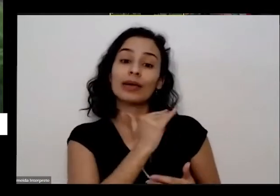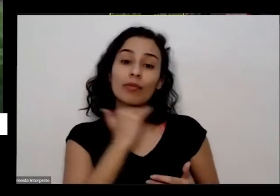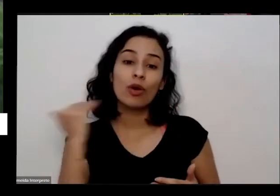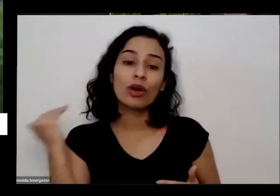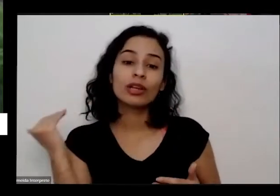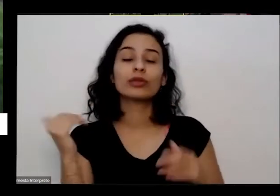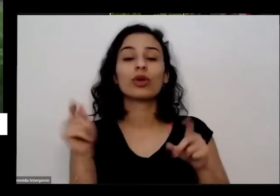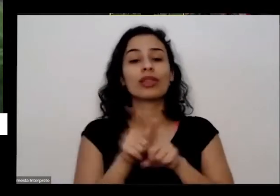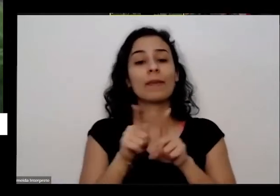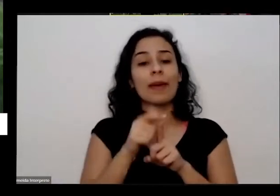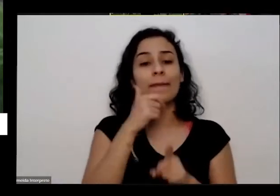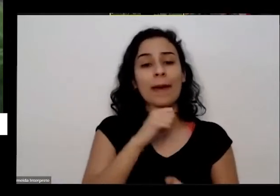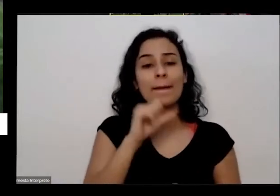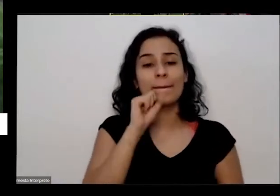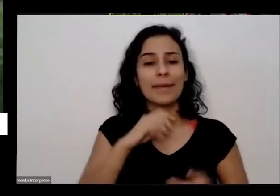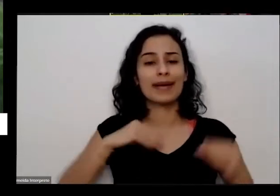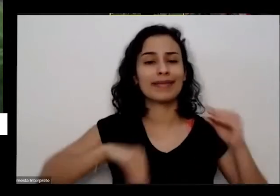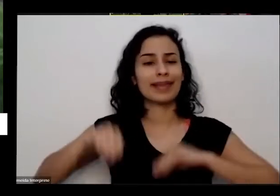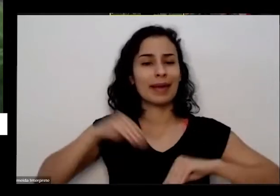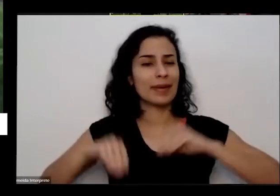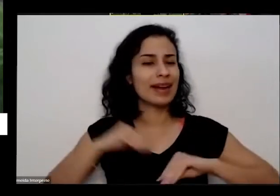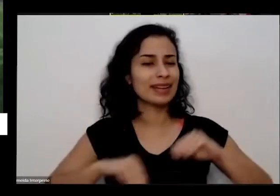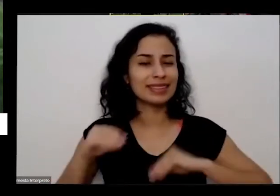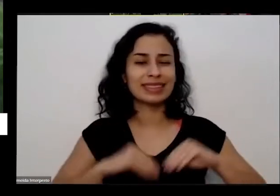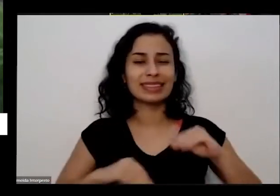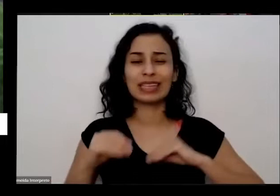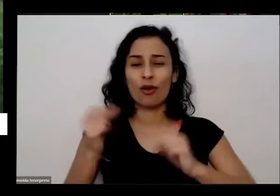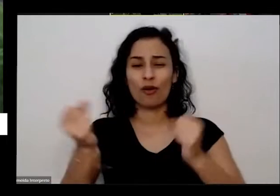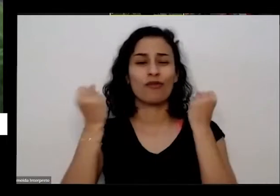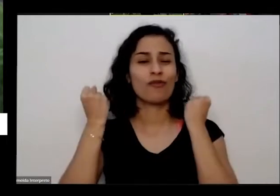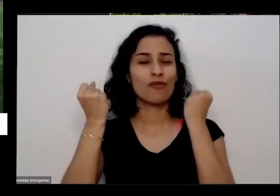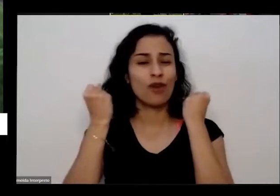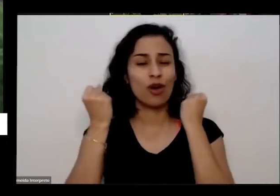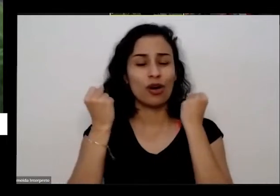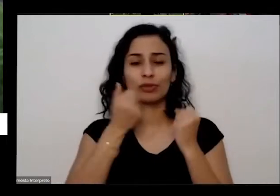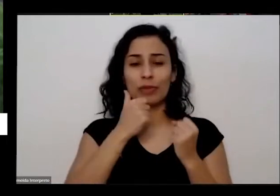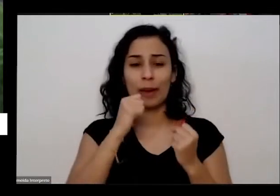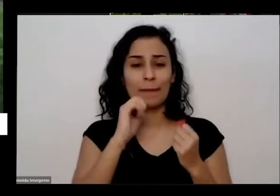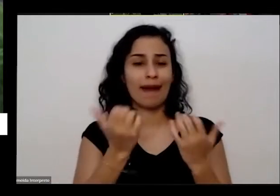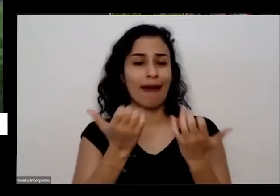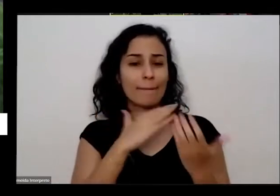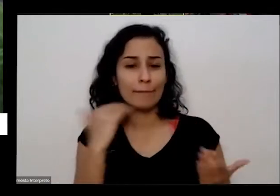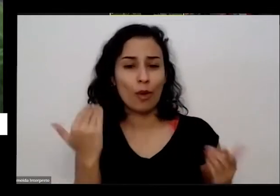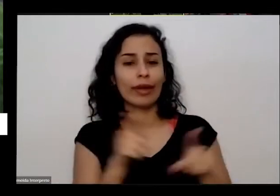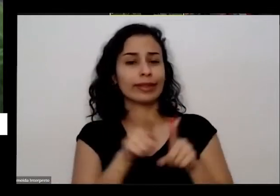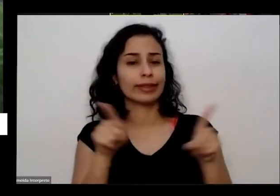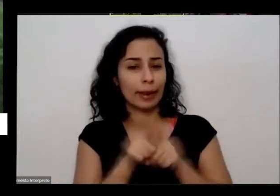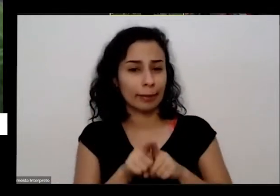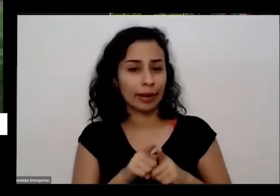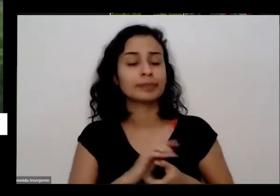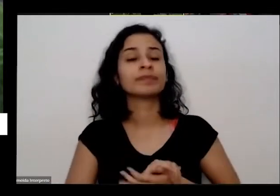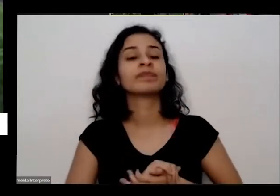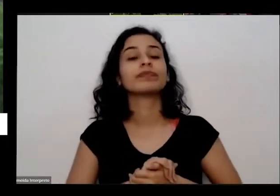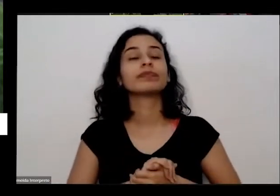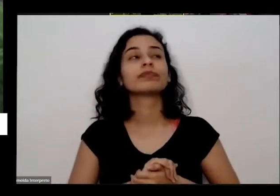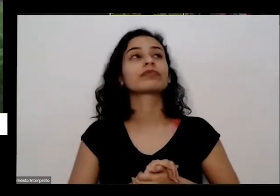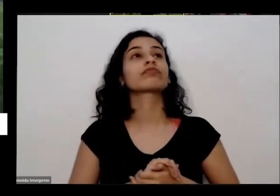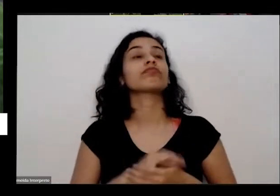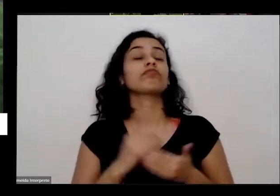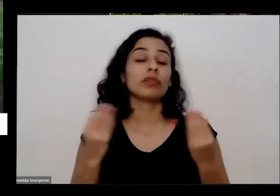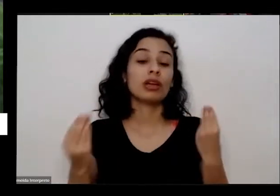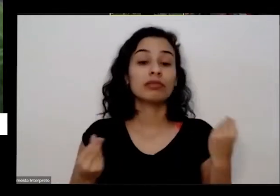depressão muito profunda ela tava decidiu que ia morrer também eu ia se deixar morrer e ela é nem